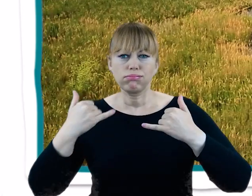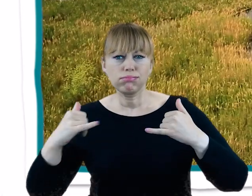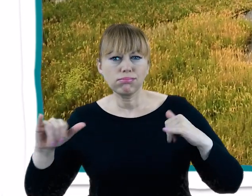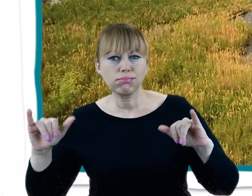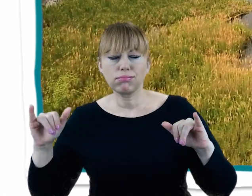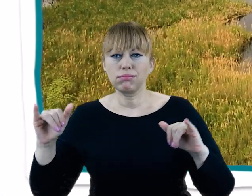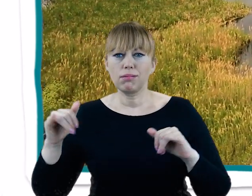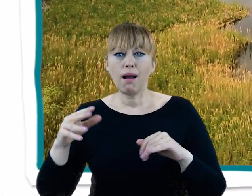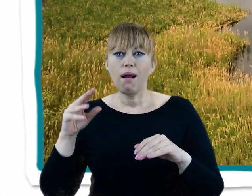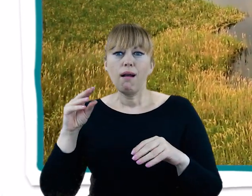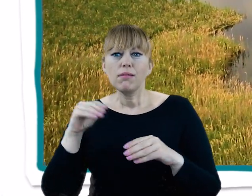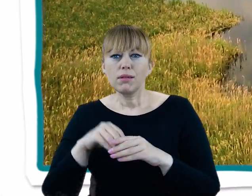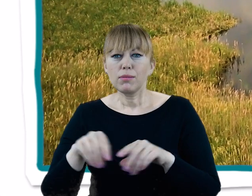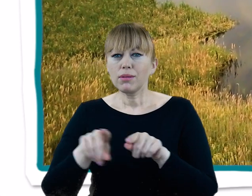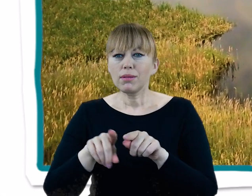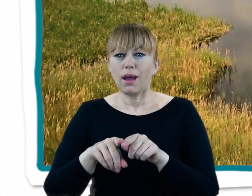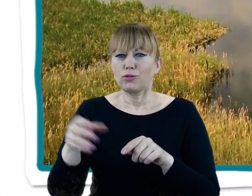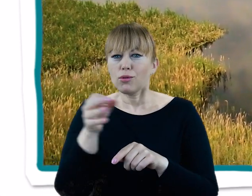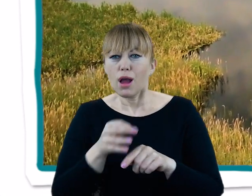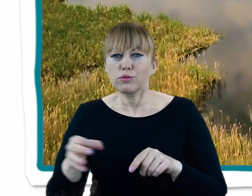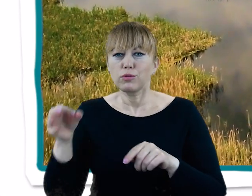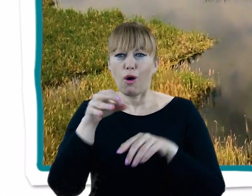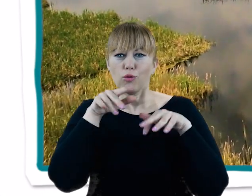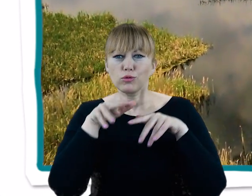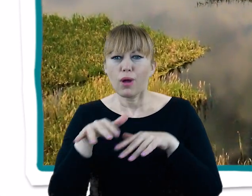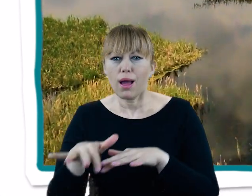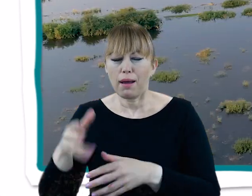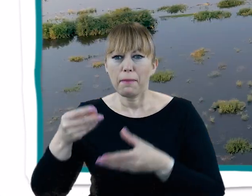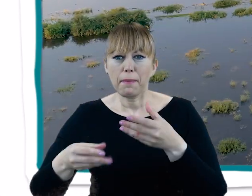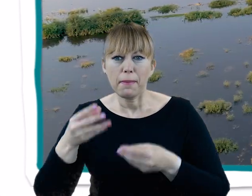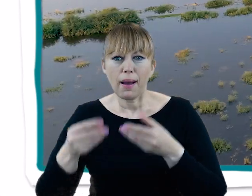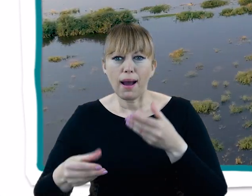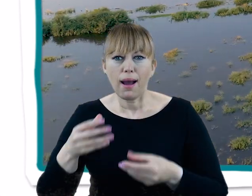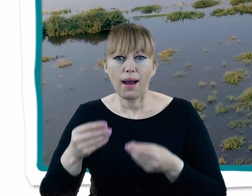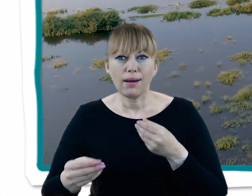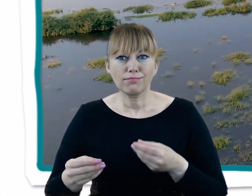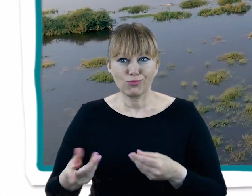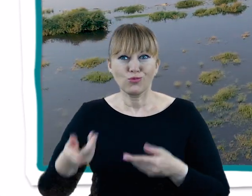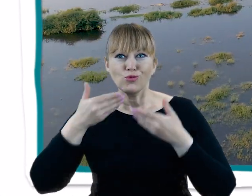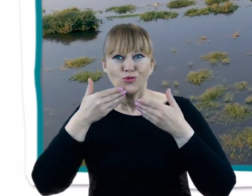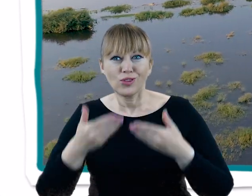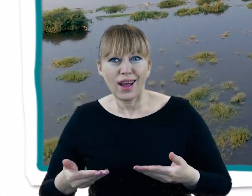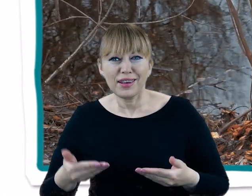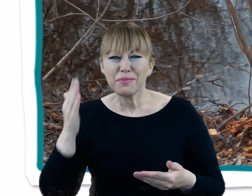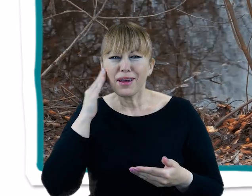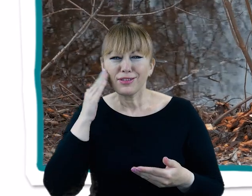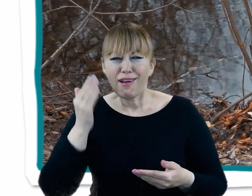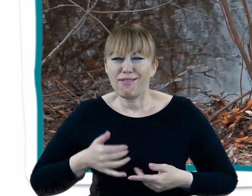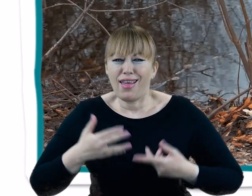Zróżnicowana rzeźba terenu i liczne zbiorniki wodne z obszarami podmokłymi oferują tutejszej faunie i florze bogactwo siedlisk